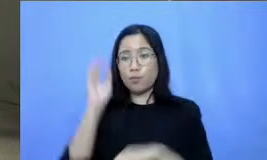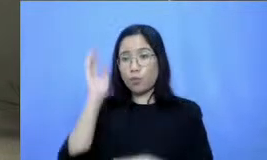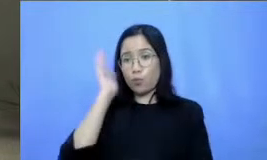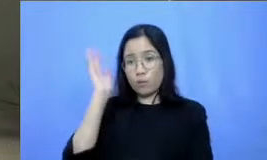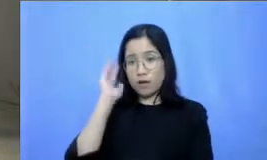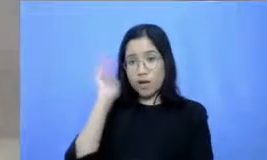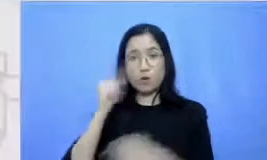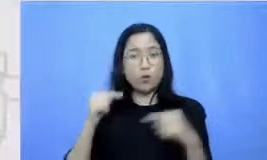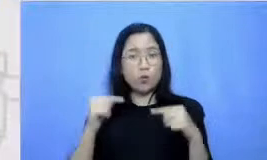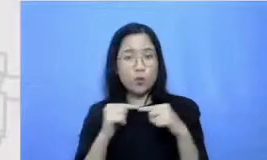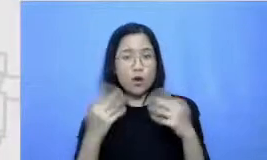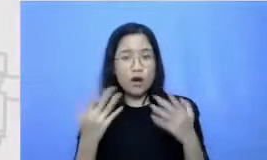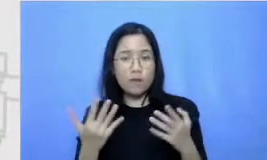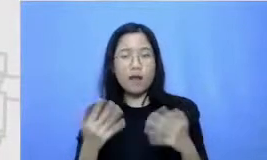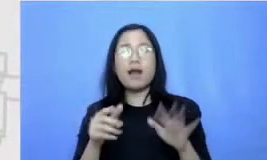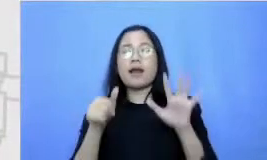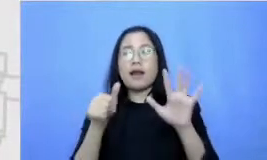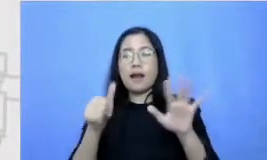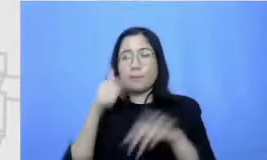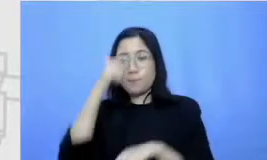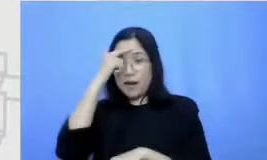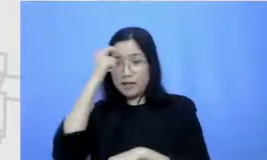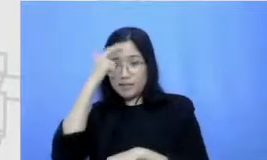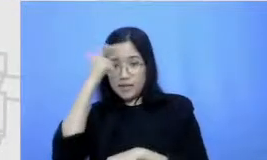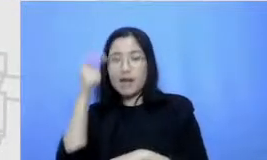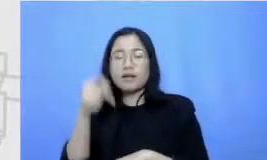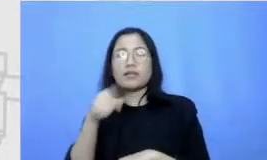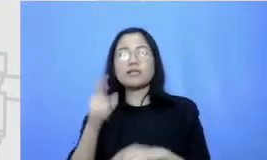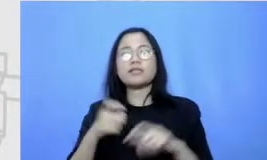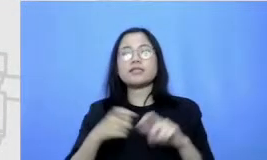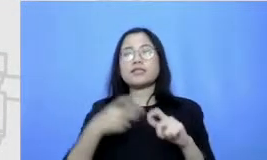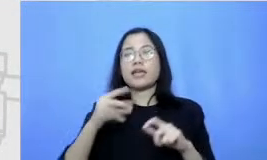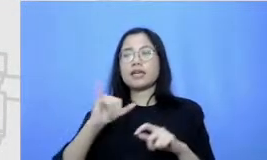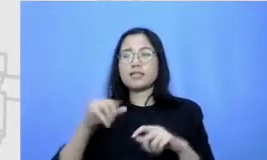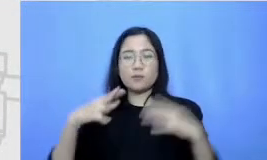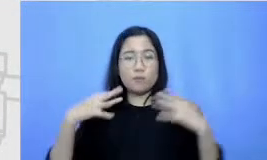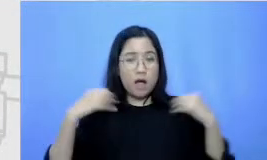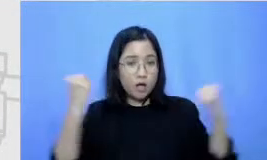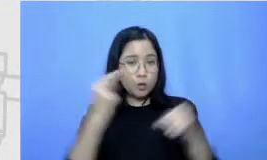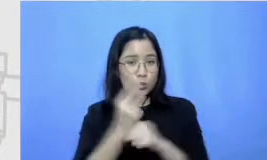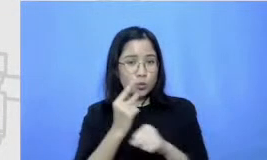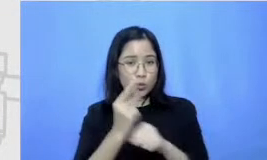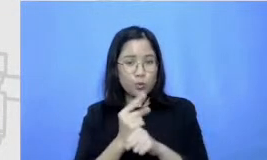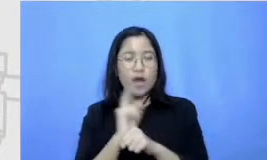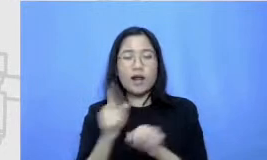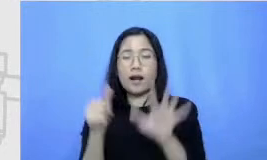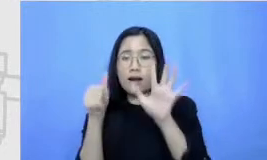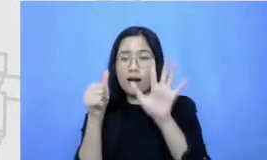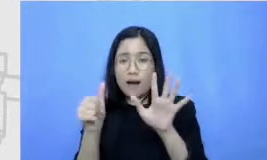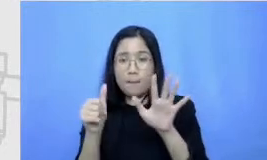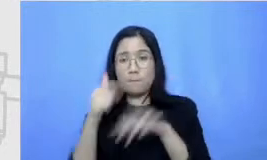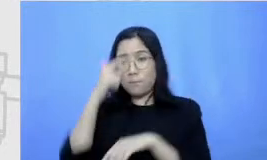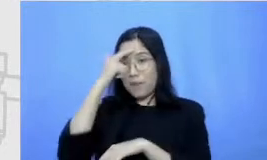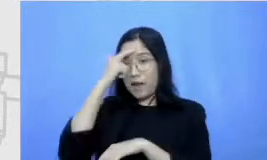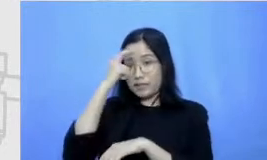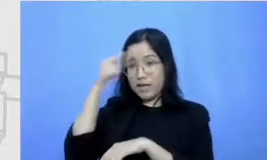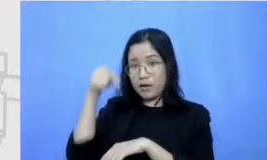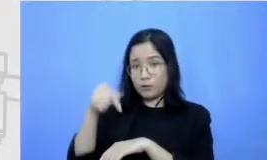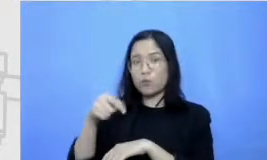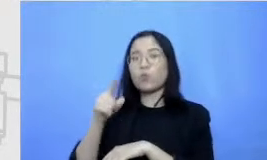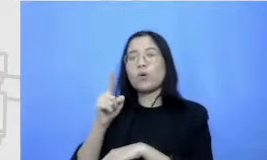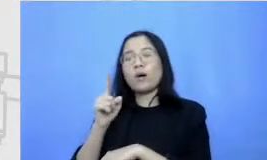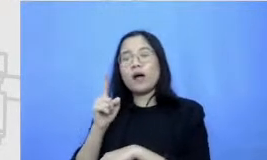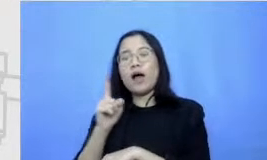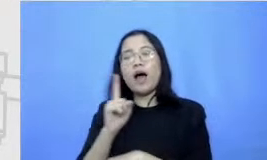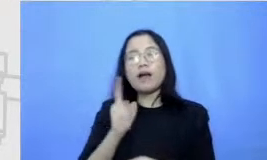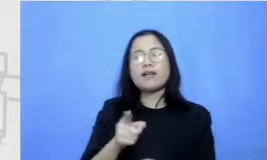6 pelajaran yang ada di seri semangat guru ini dan 6 pelajaran ini akan mempunyai webinar Livina